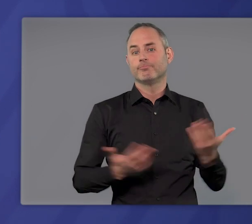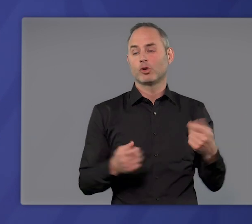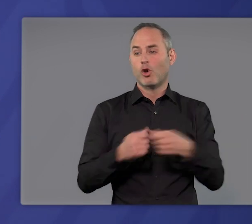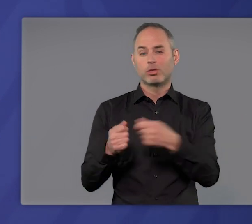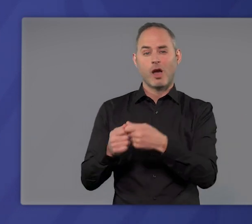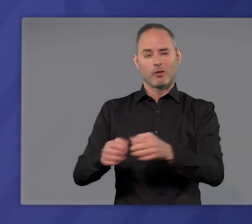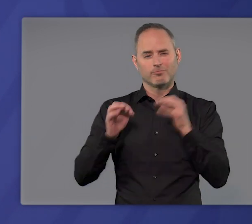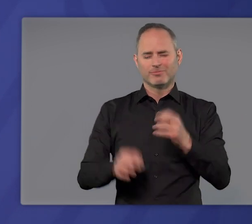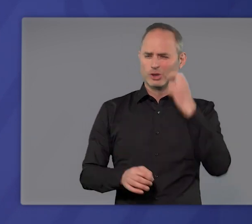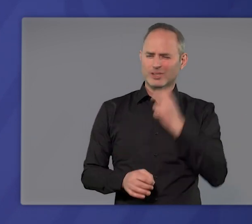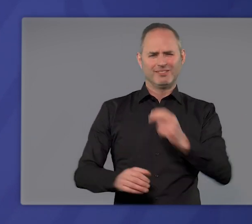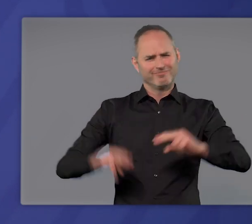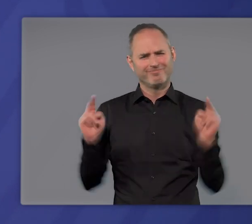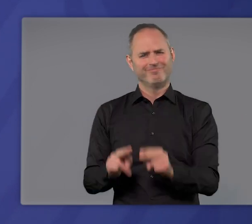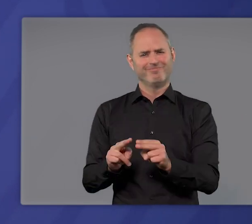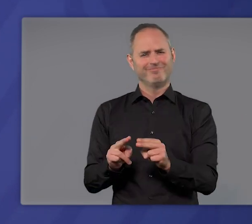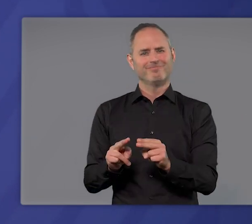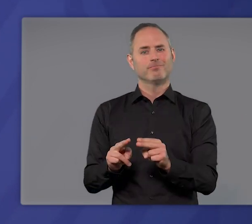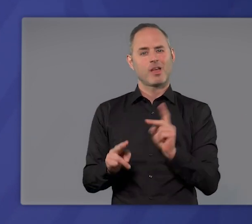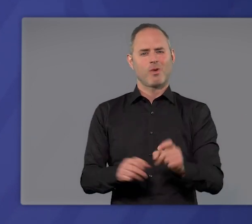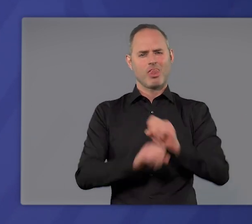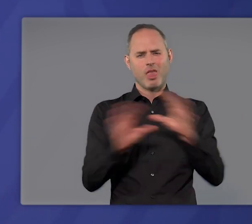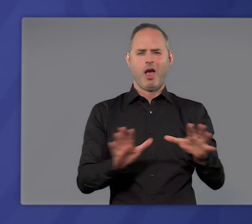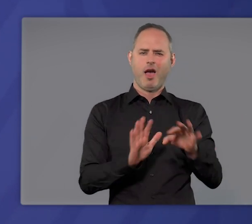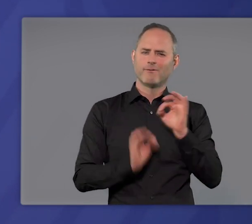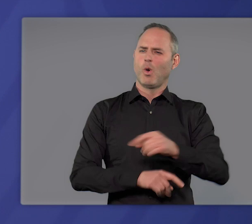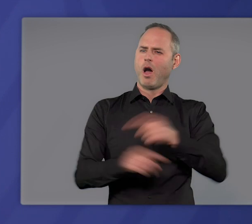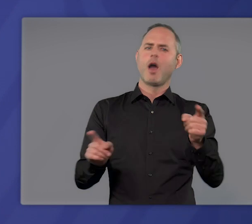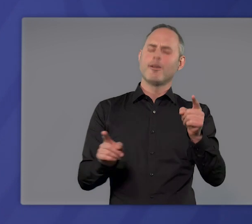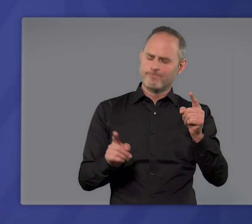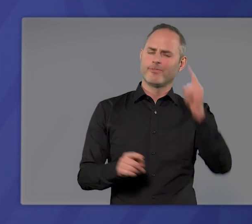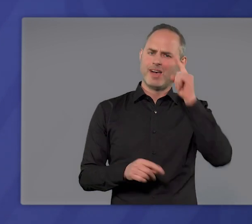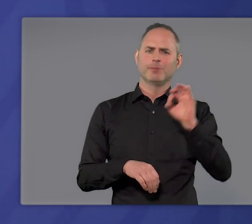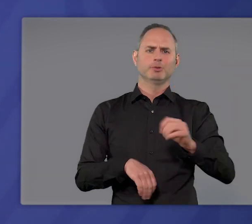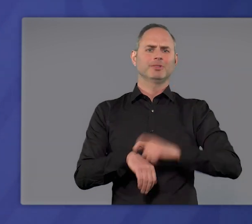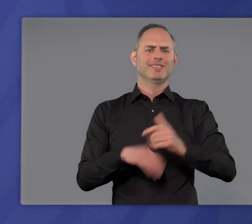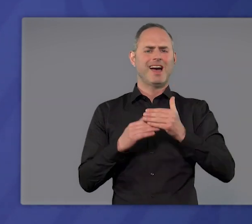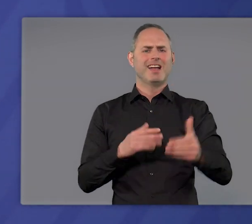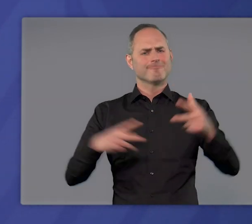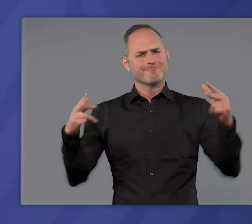Wenn man Kontakte konsequent begrenzt, wenn man klare, für jeden verständliche Beschränkungen auf Zeit